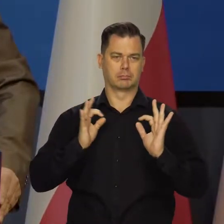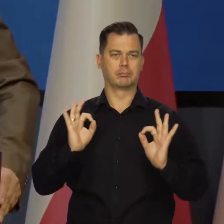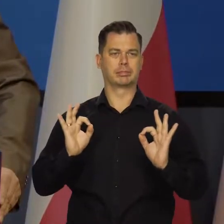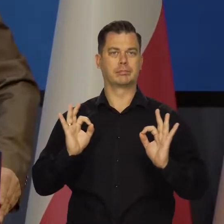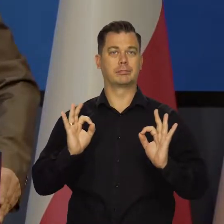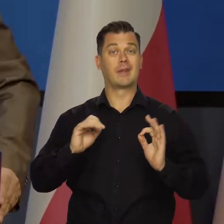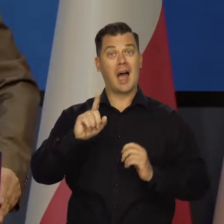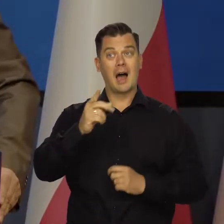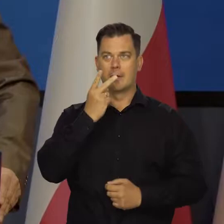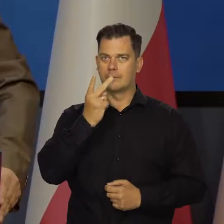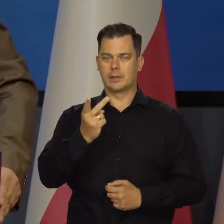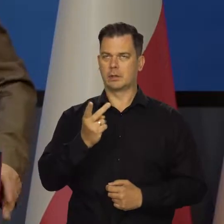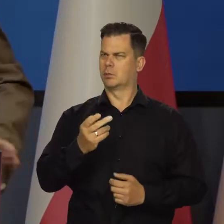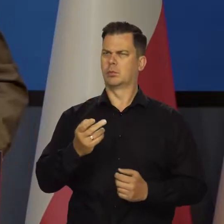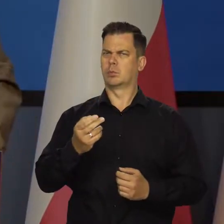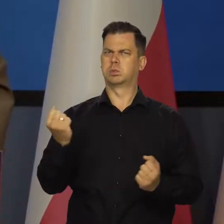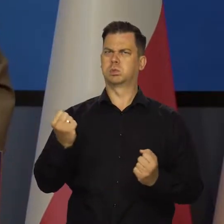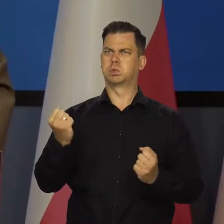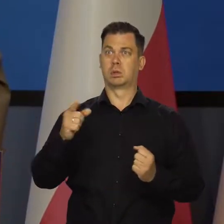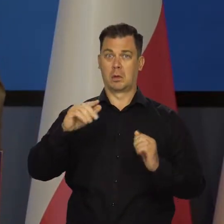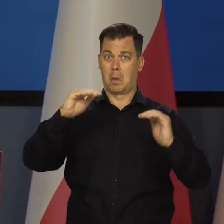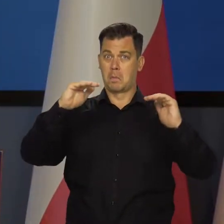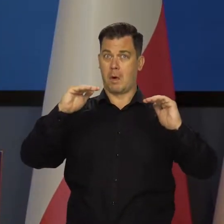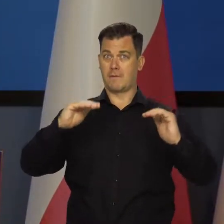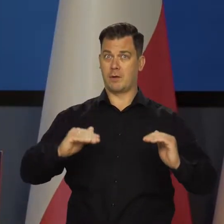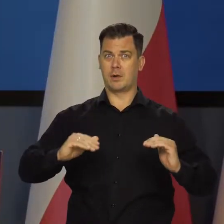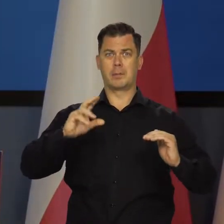ale widzimy coraz więcej sygnałów wyraźnego spowolnienia aktywności.